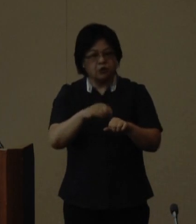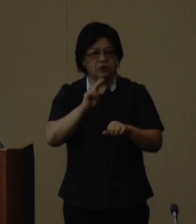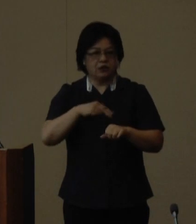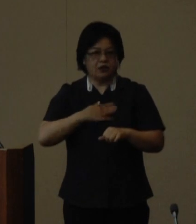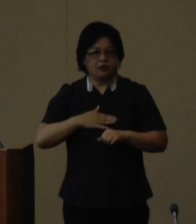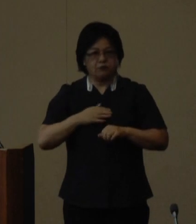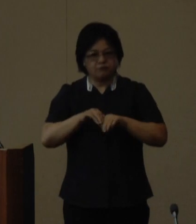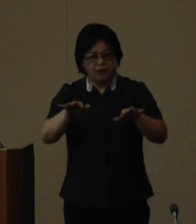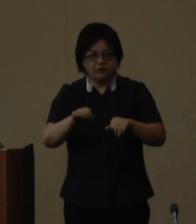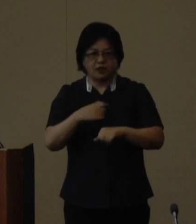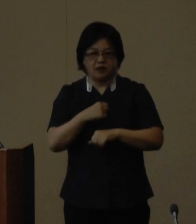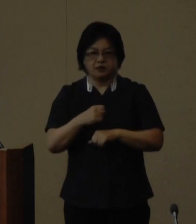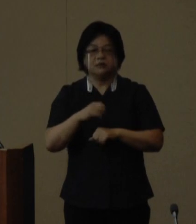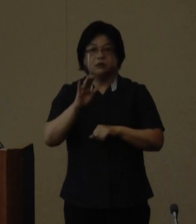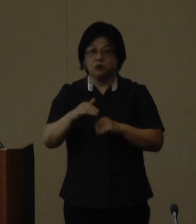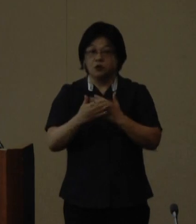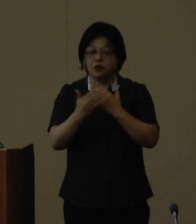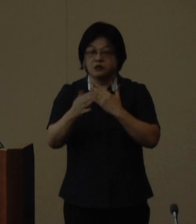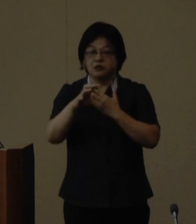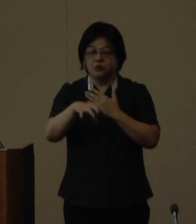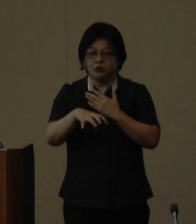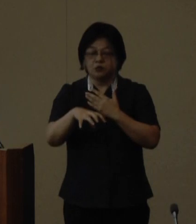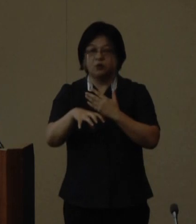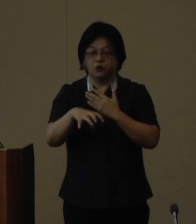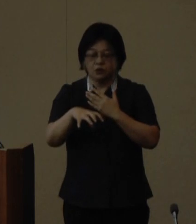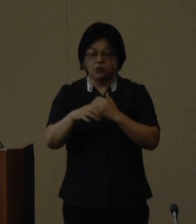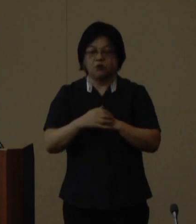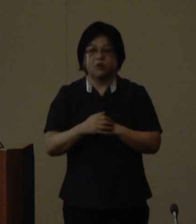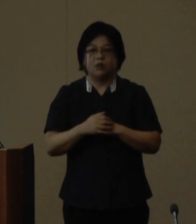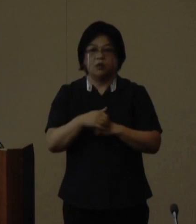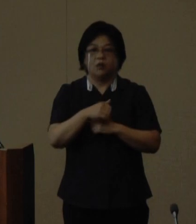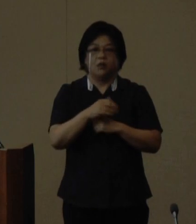ます 大会の開催地となる国頭村大宜味村東村